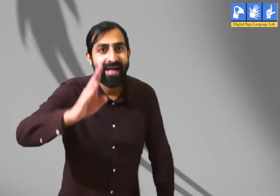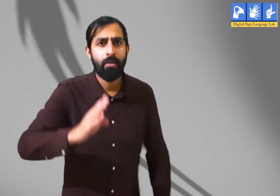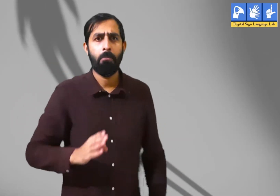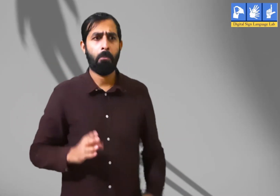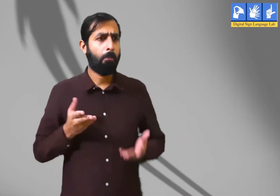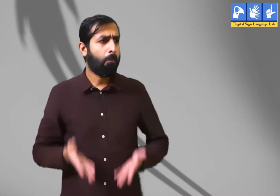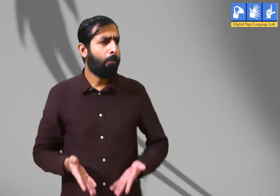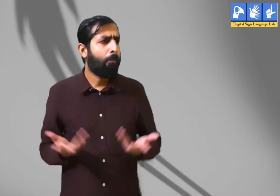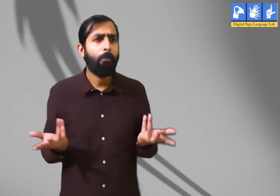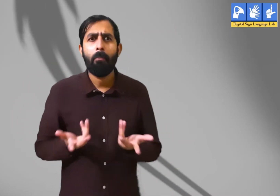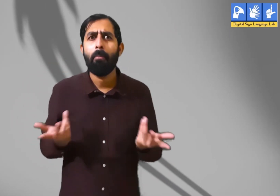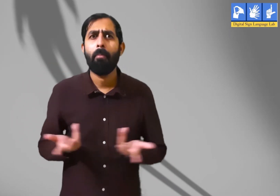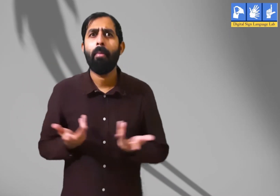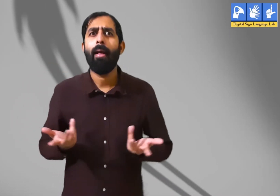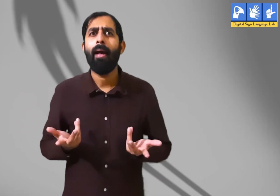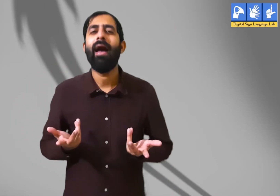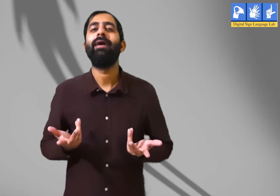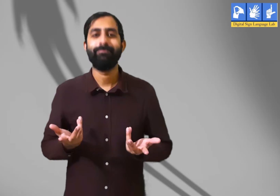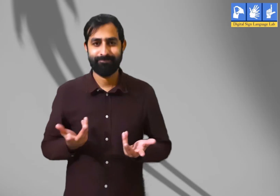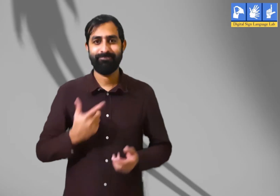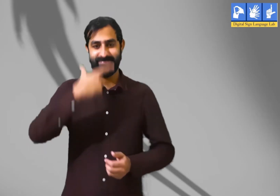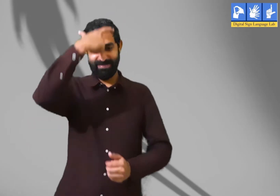सभी को हैलो! आज हम क्या जानेंगे ?